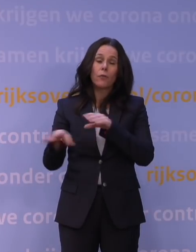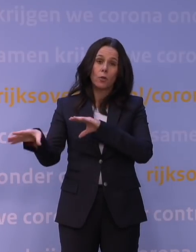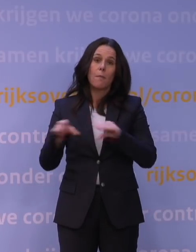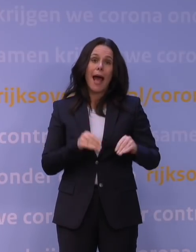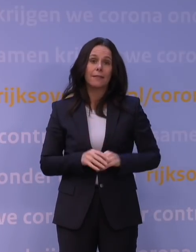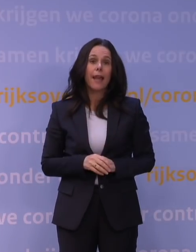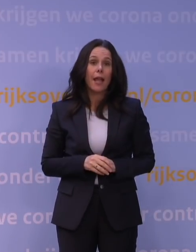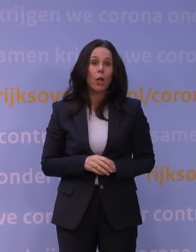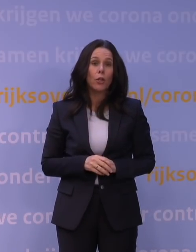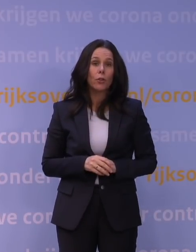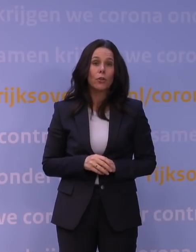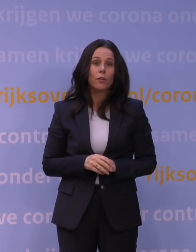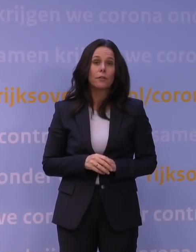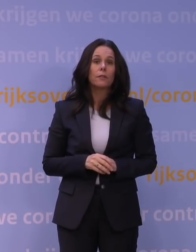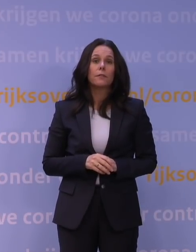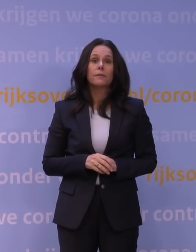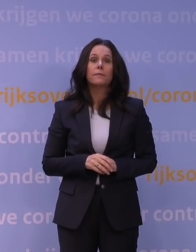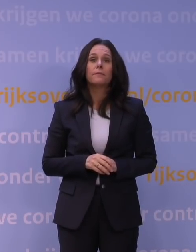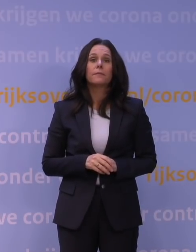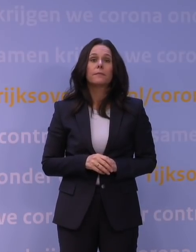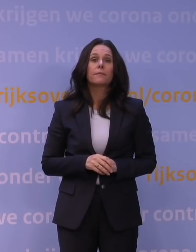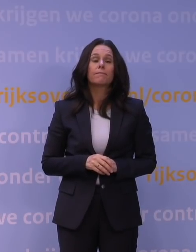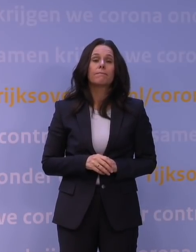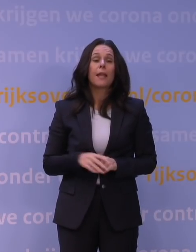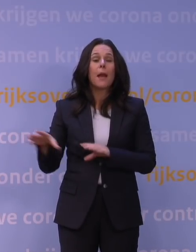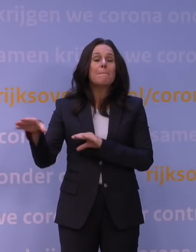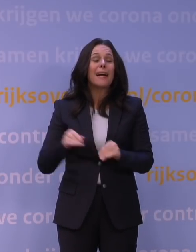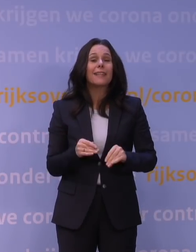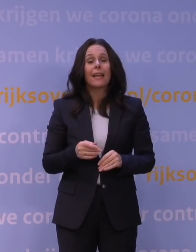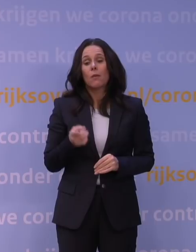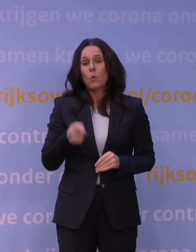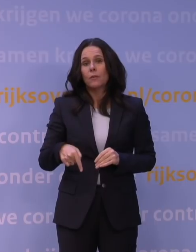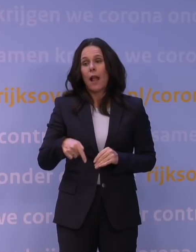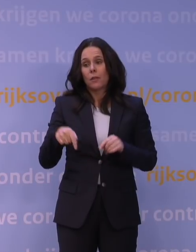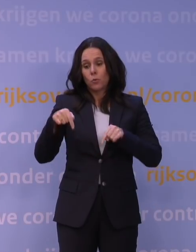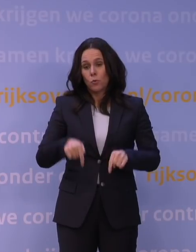en die maatregelen, die kunnen eigenlijk niet anders zijn dan een intensivering van de huidige maatregelen